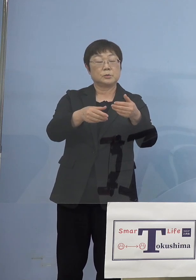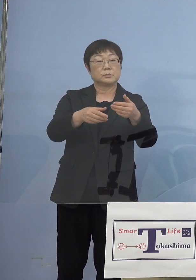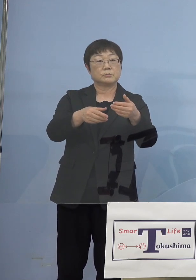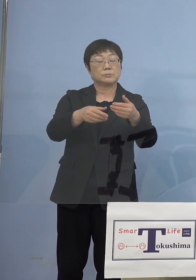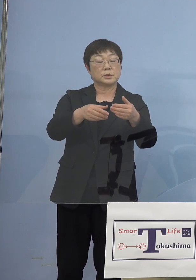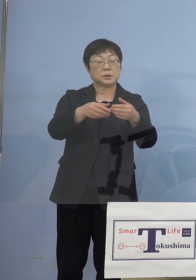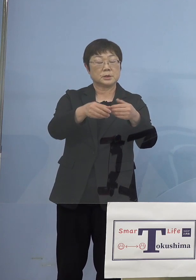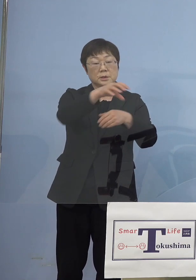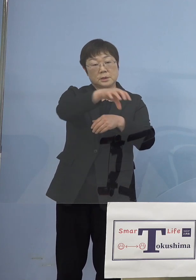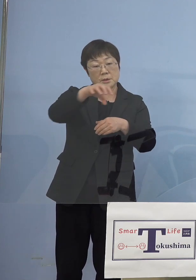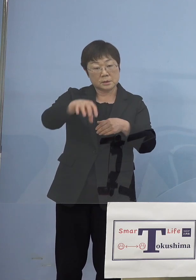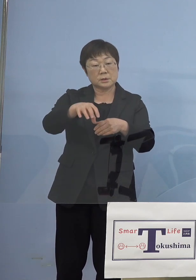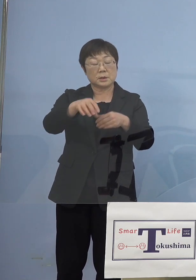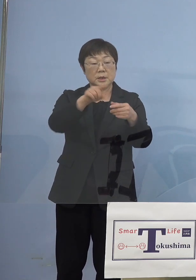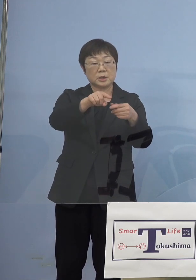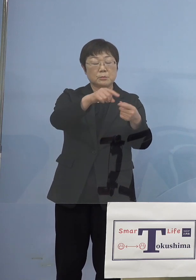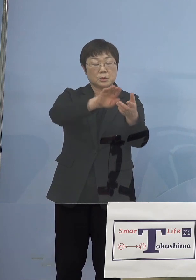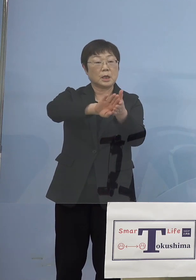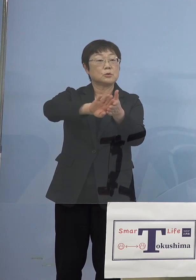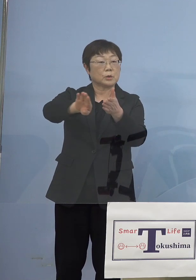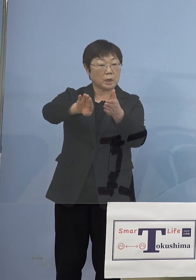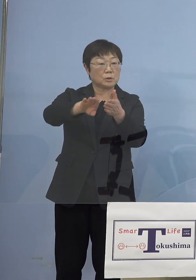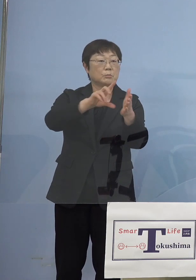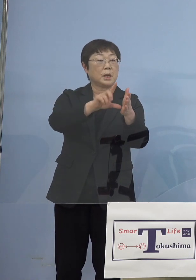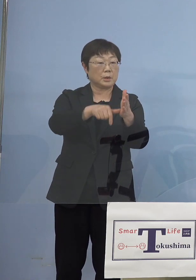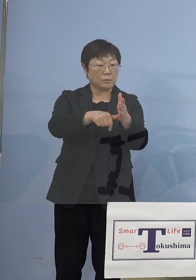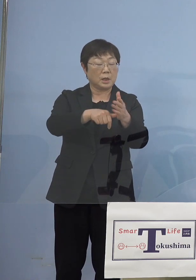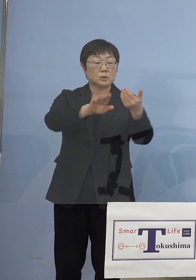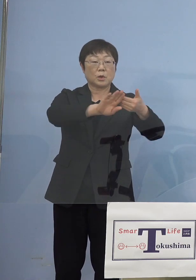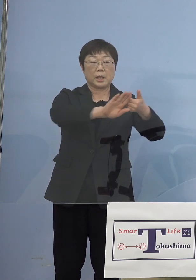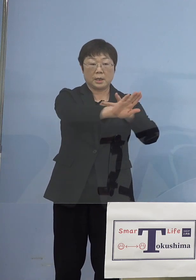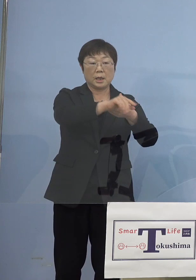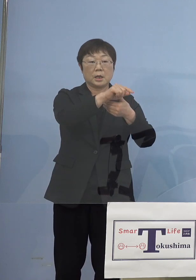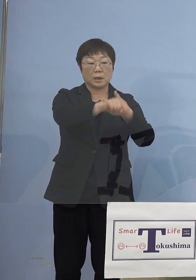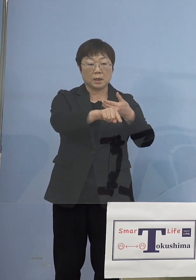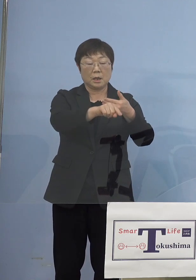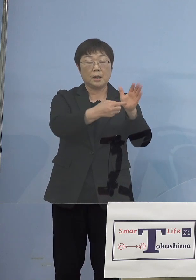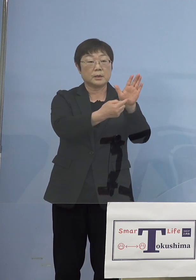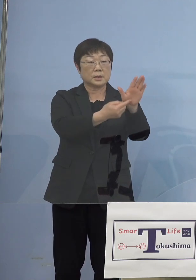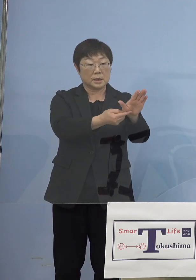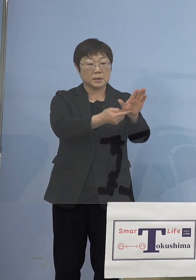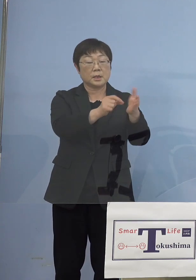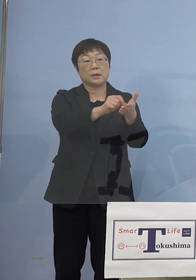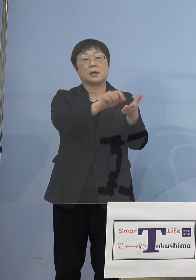そのうちの一部が抜ける場合には それ以外のところを表に出して書かせていただく